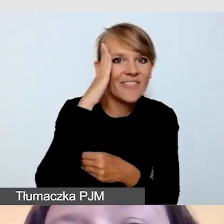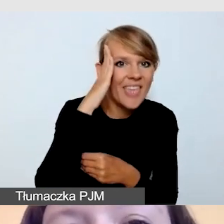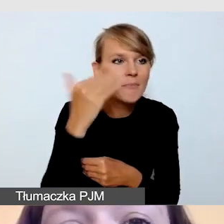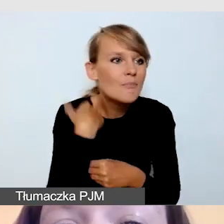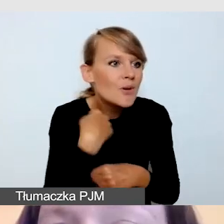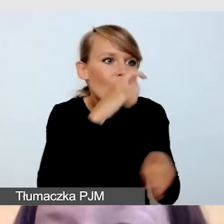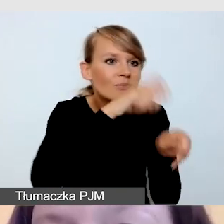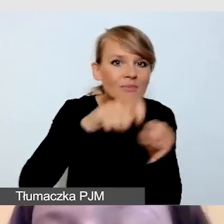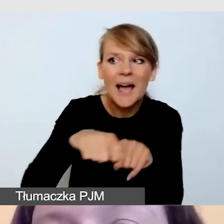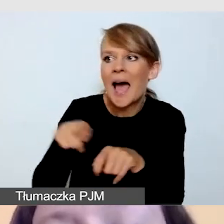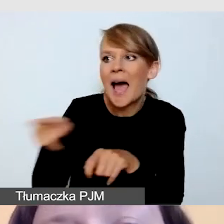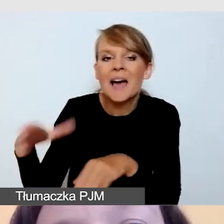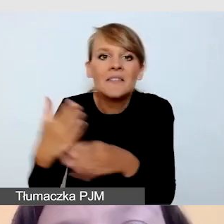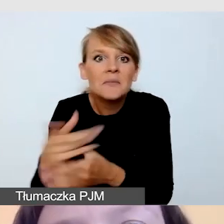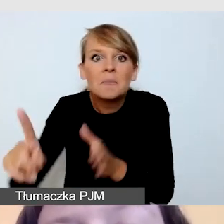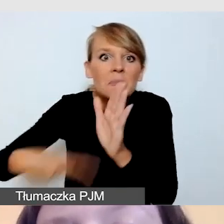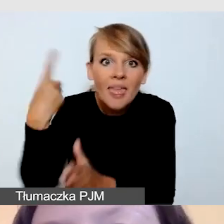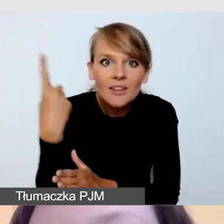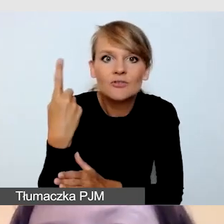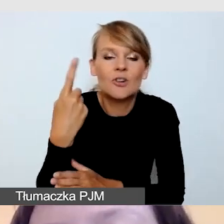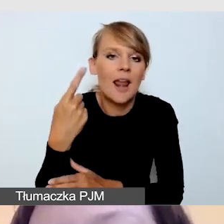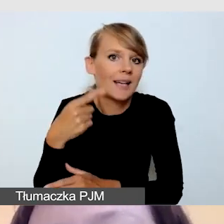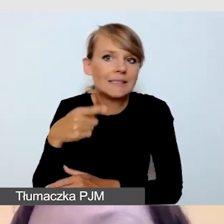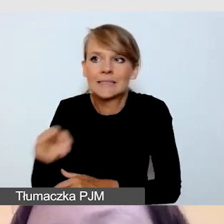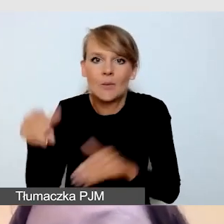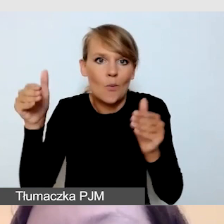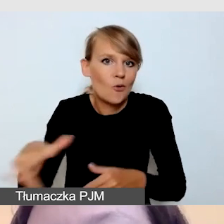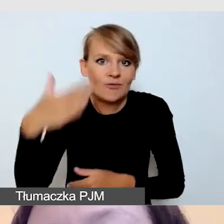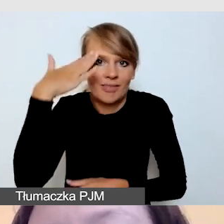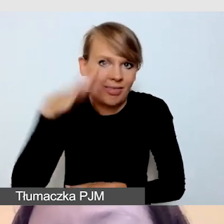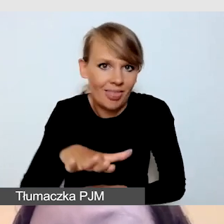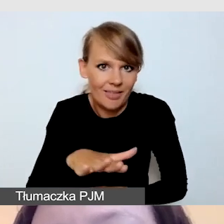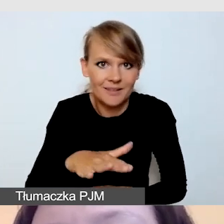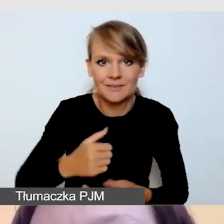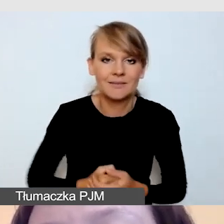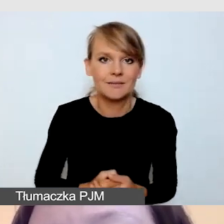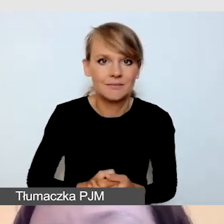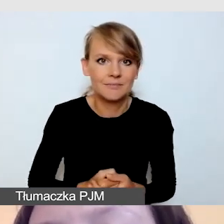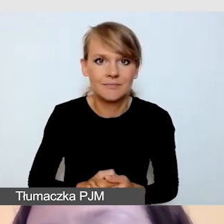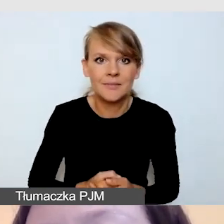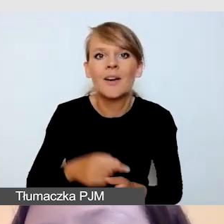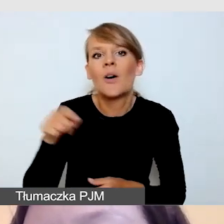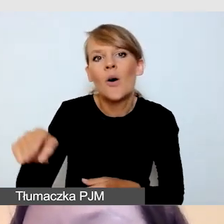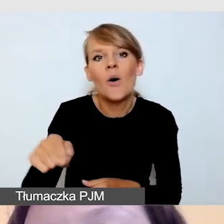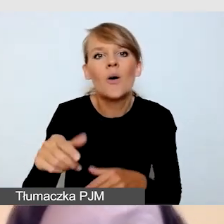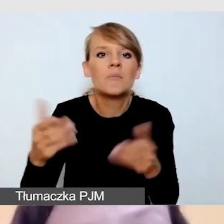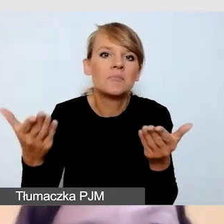który jeszcze na tym etapie może realizować to wydarzenie w taki sposób, w jaki zamówiliśmy, po raz pierwszy